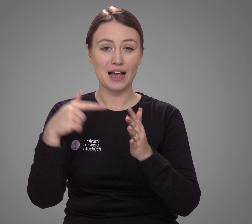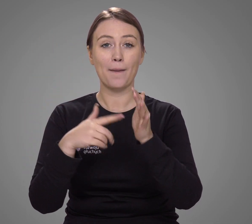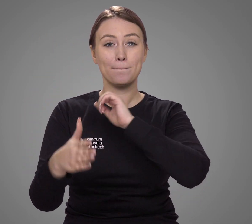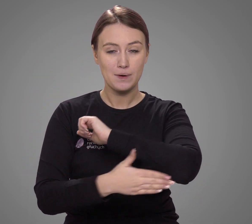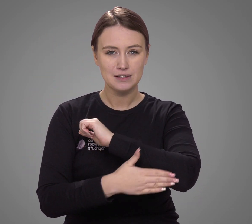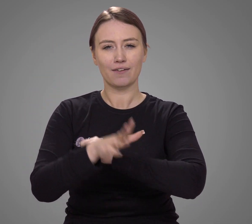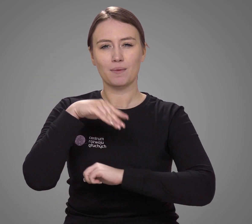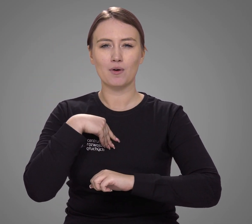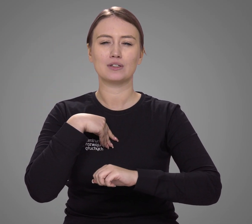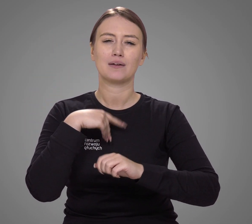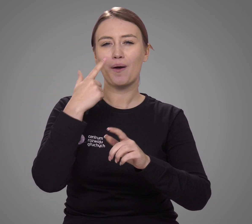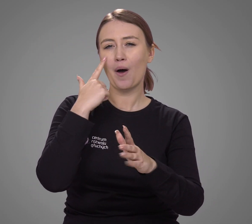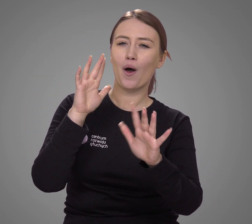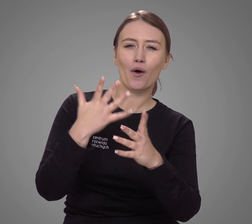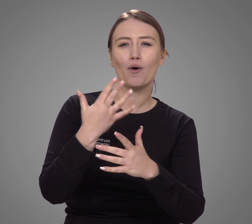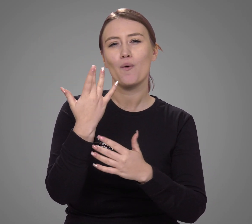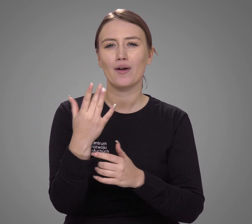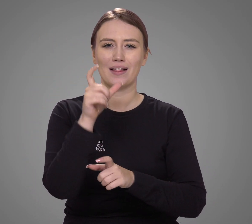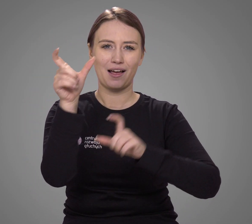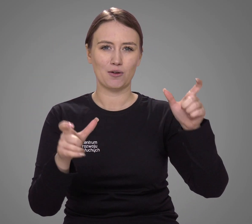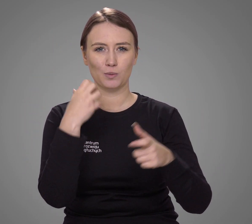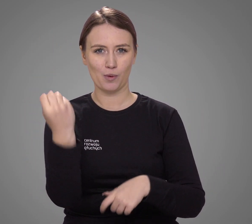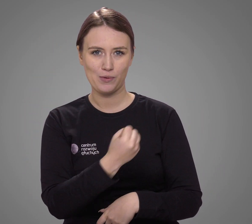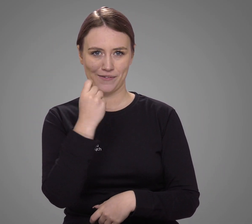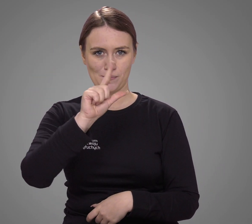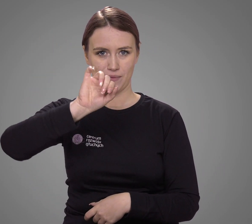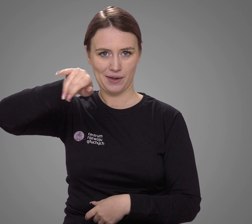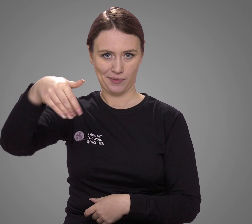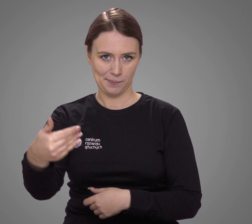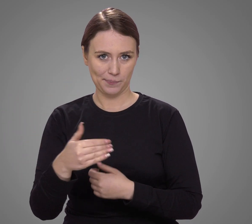na podstawie którego możemy szacować przybliżoną liczbę użytkowników PJM-u.